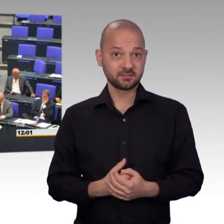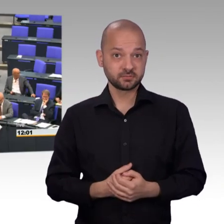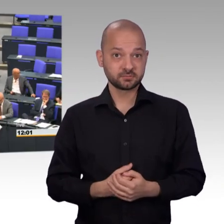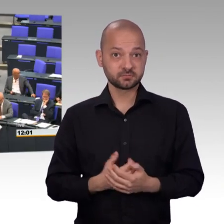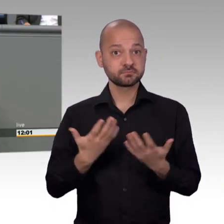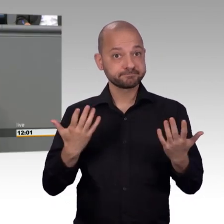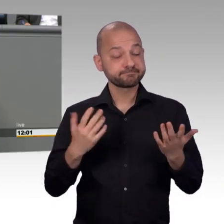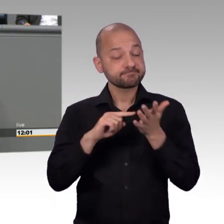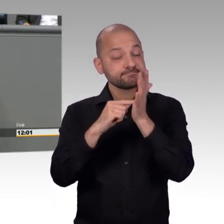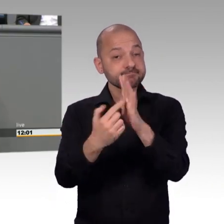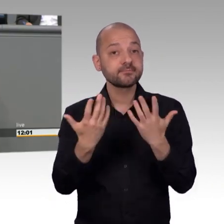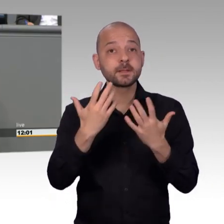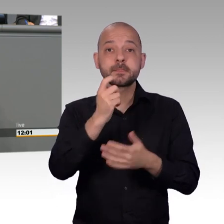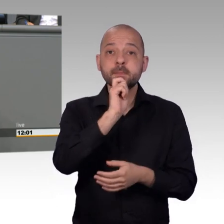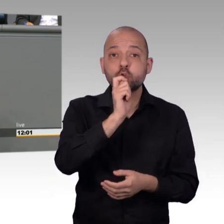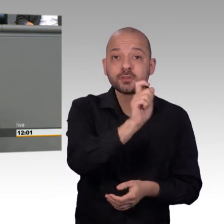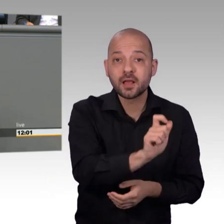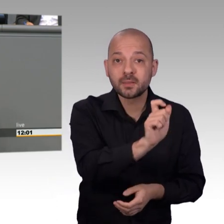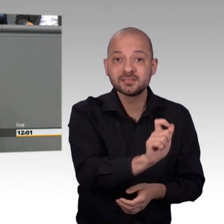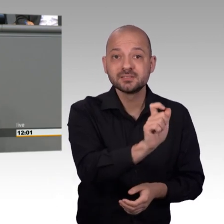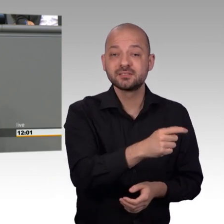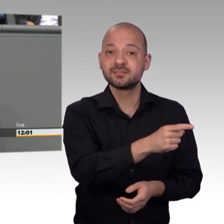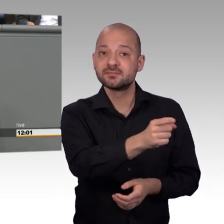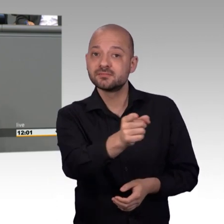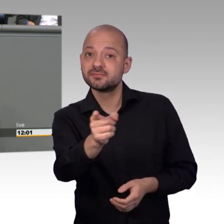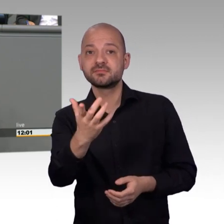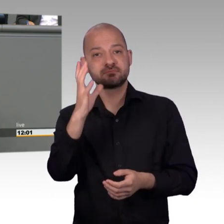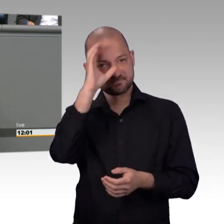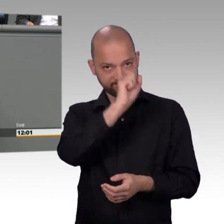und darüber reden wir im Moment, leider noch nicht den Petitionsausschuss hatten,